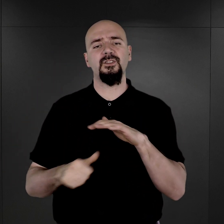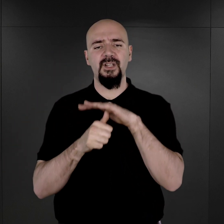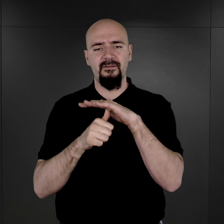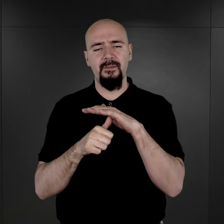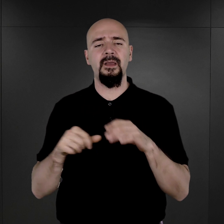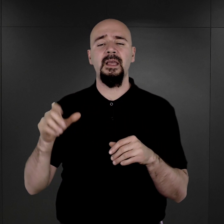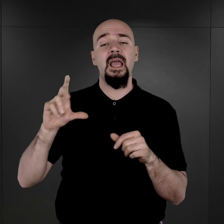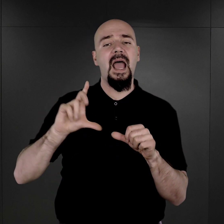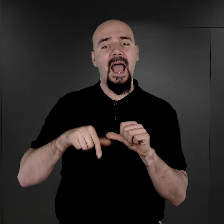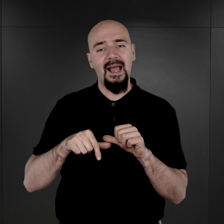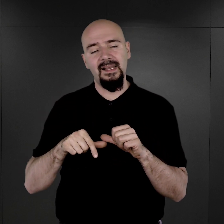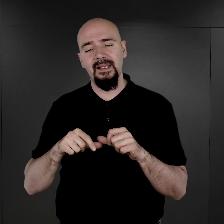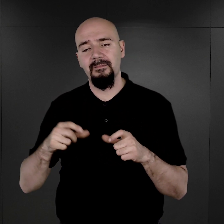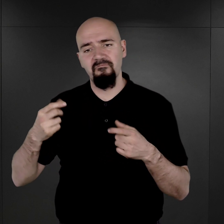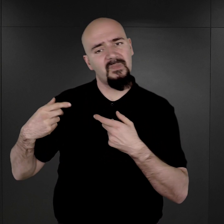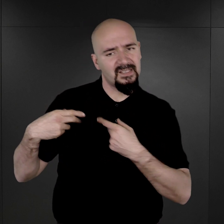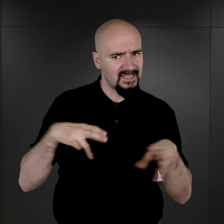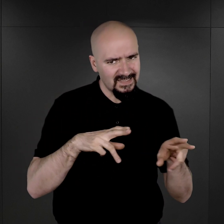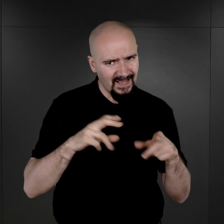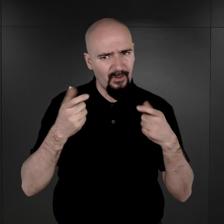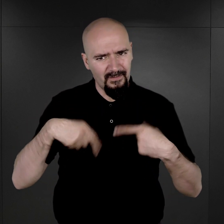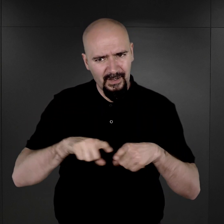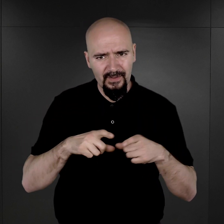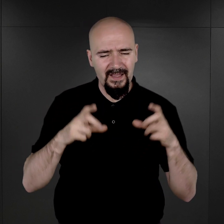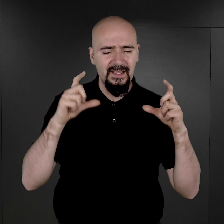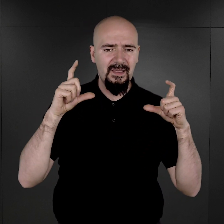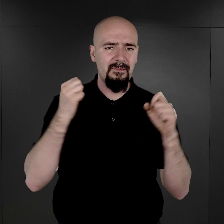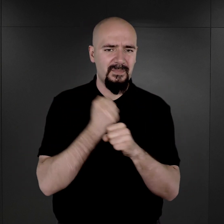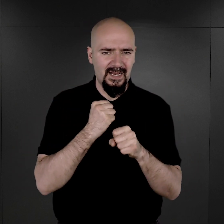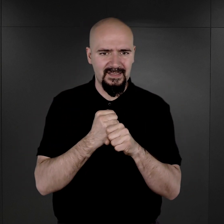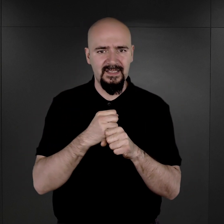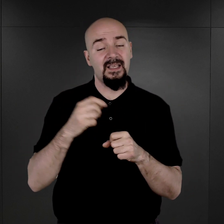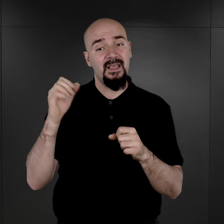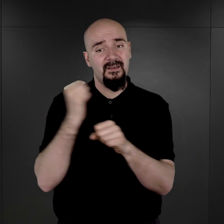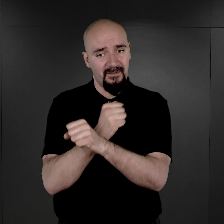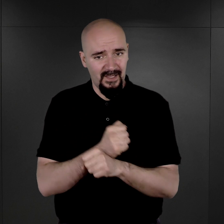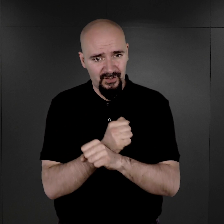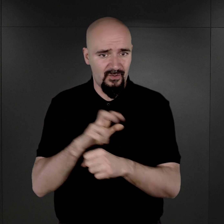Natomiast zlecano tę pracę więźniom, którzy byli z zawodu, z wykształcenia fotografami.